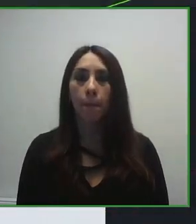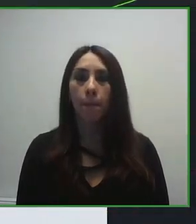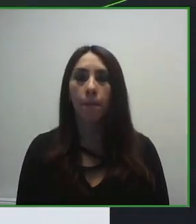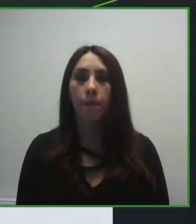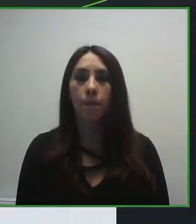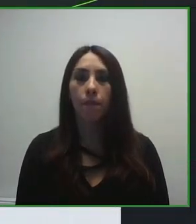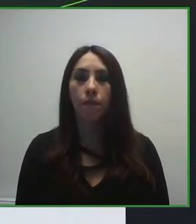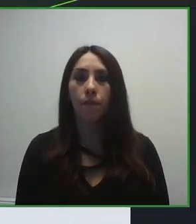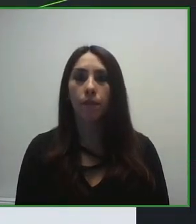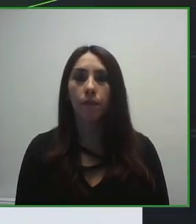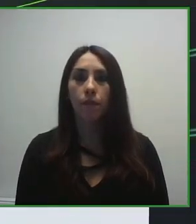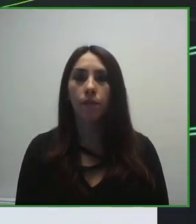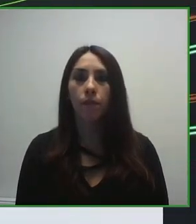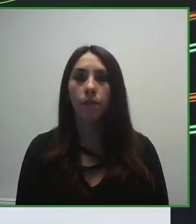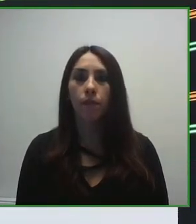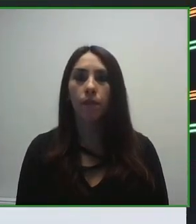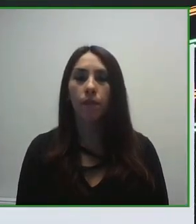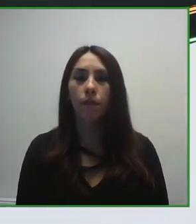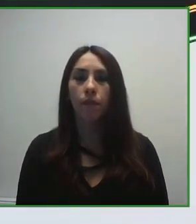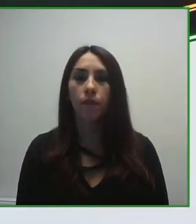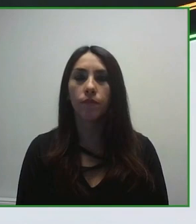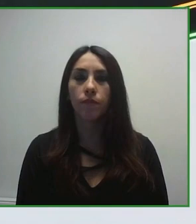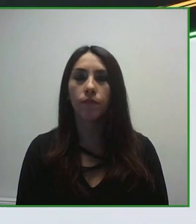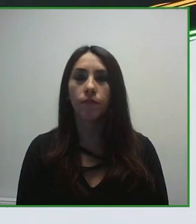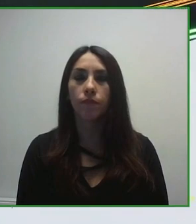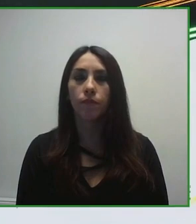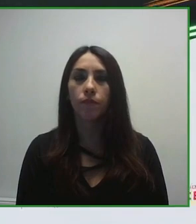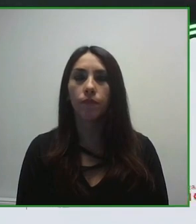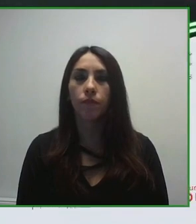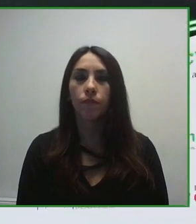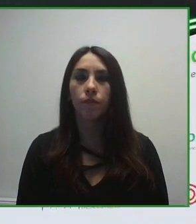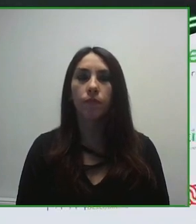Hola, buenas tardes a todos. En primer lugar déjenme que me presente, soy Jesús Hernández Galán, director de